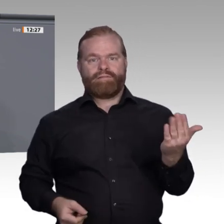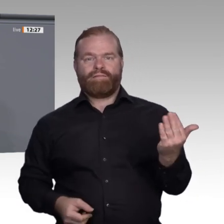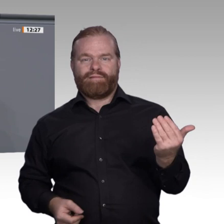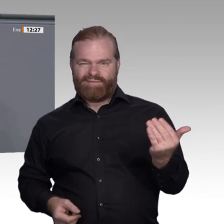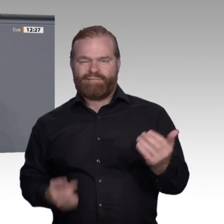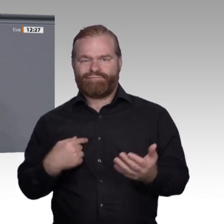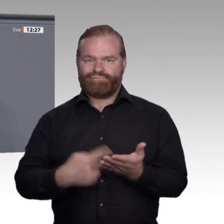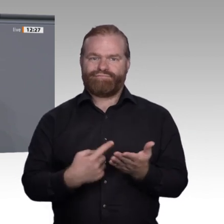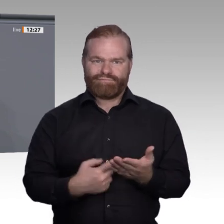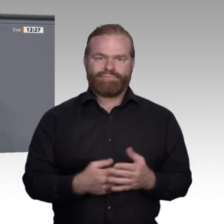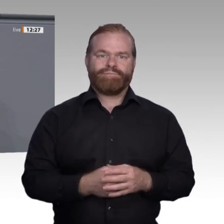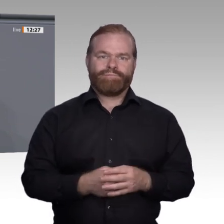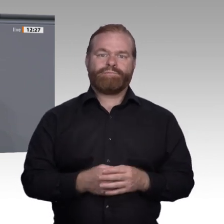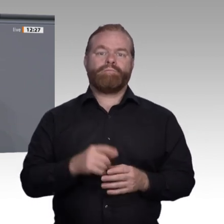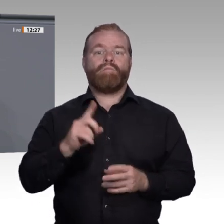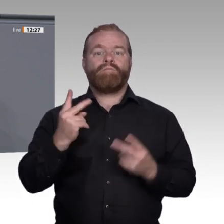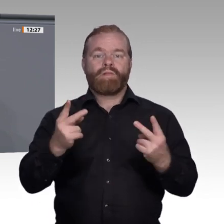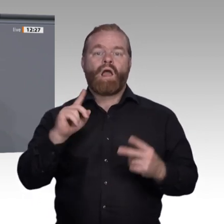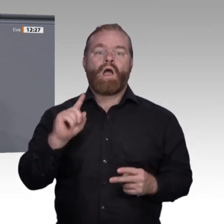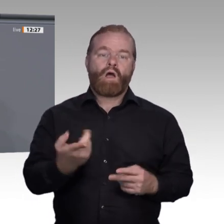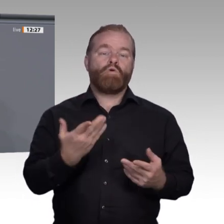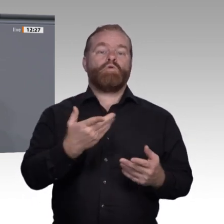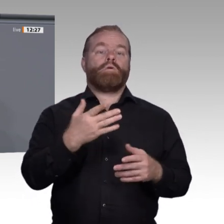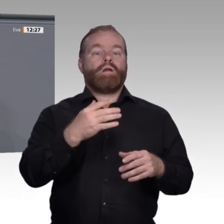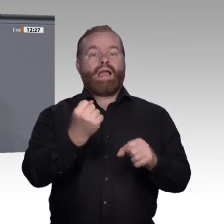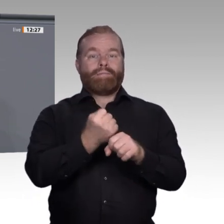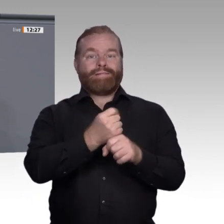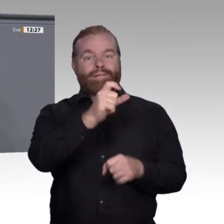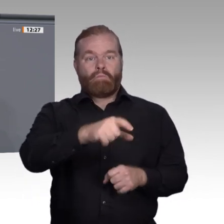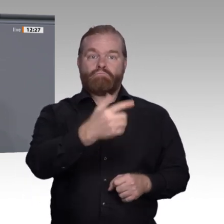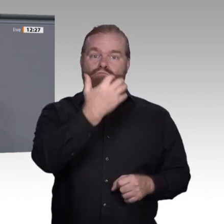und Jüngere häufiger als Ältere. So darf es nicht weitergehen.